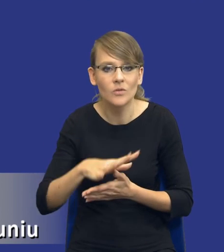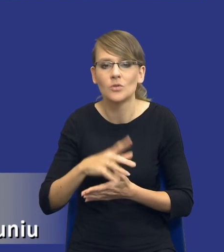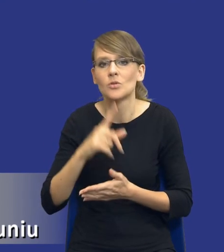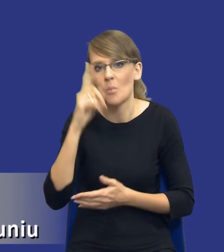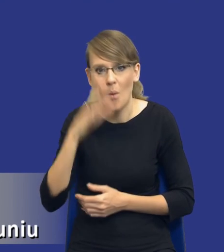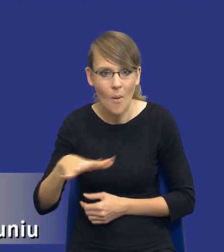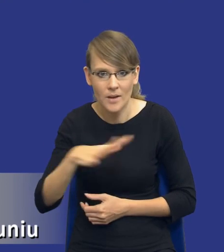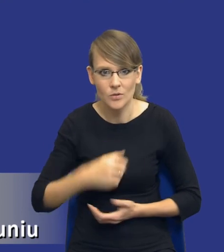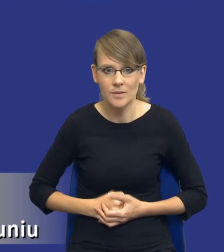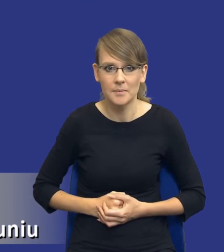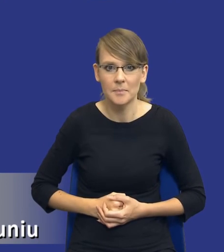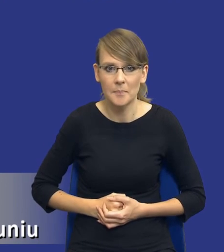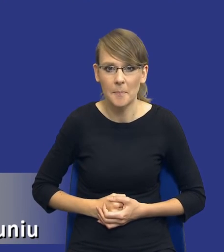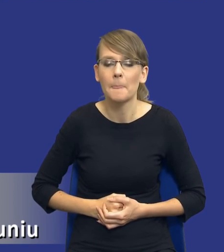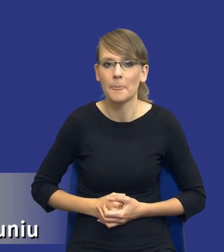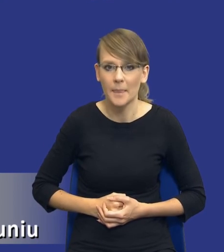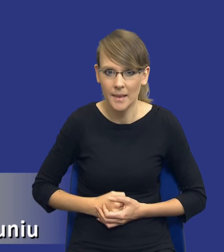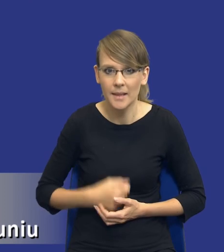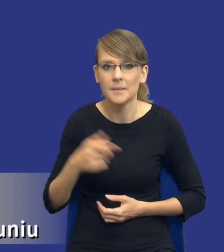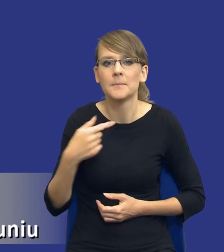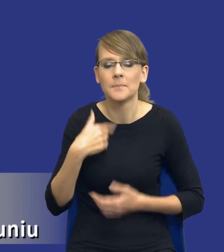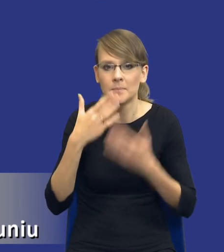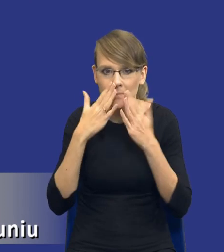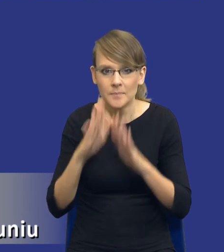Jak Państwu pokażę niektóre z tych aspektów oczywiście wynikają z samej ustawy.